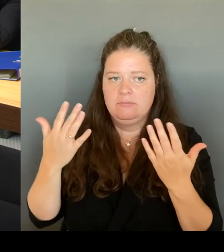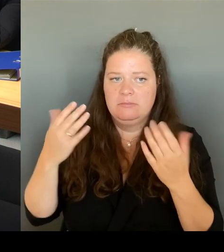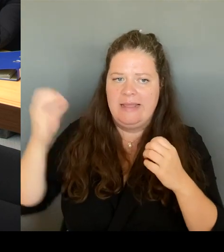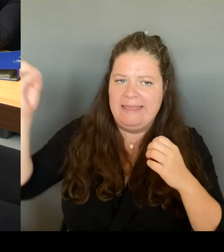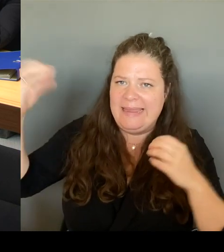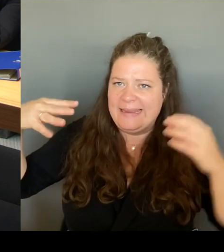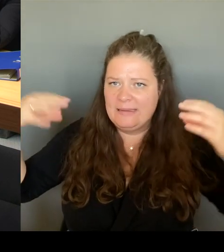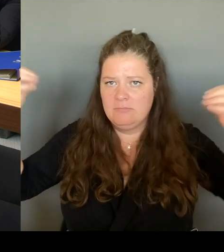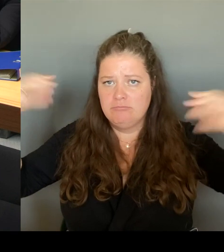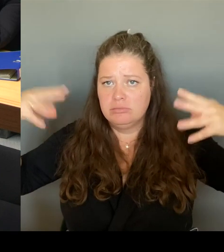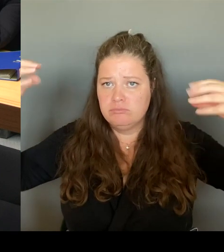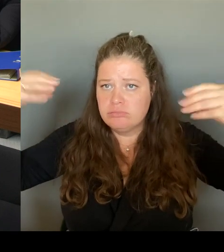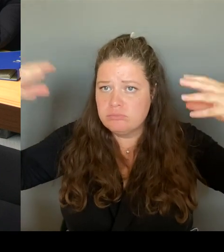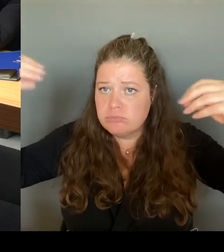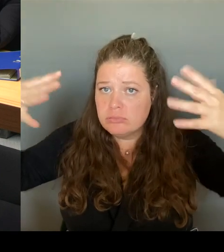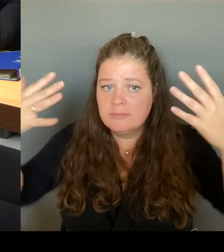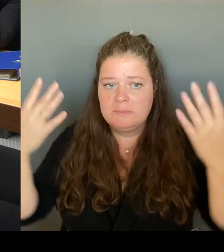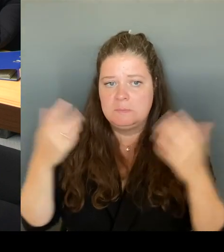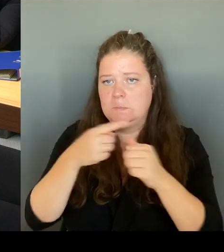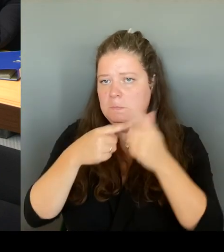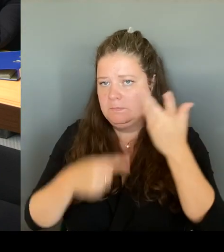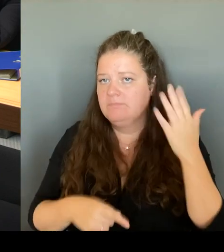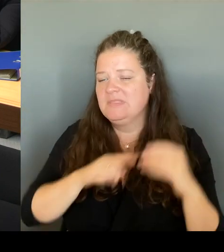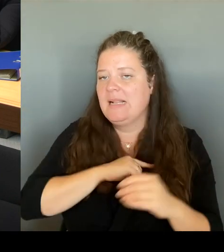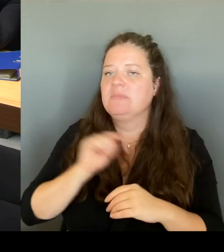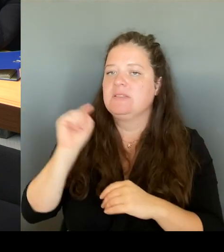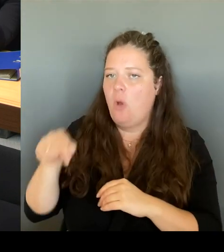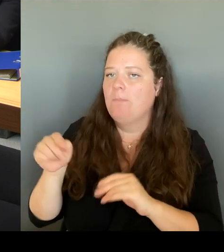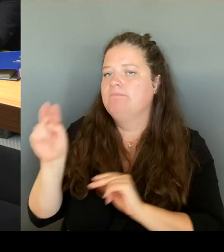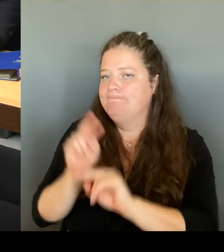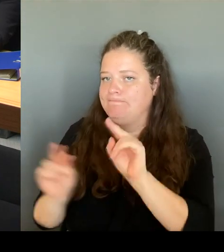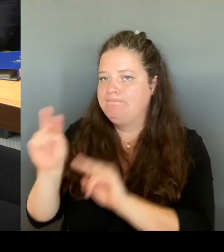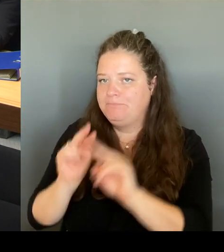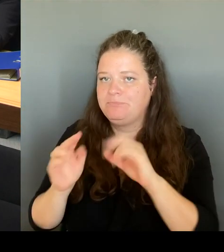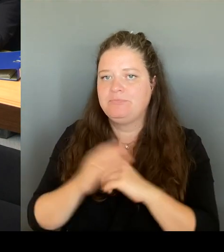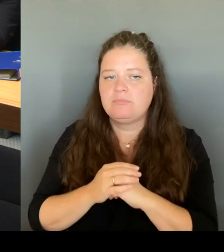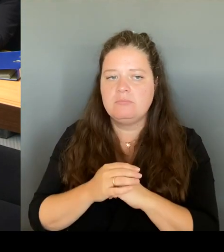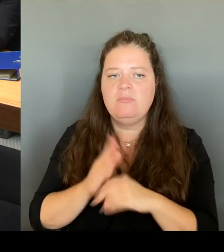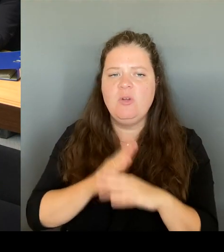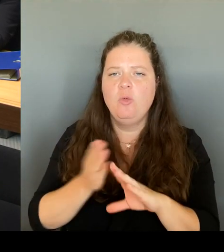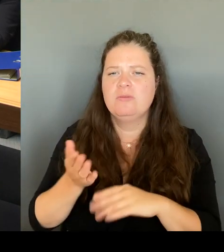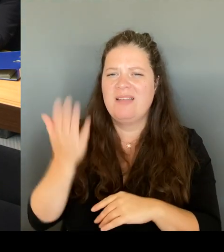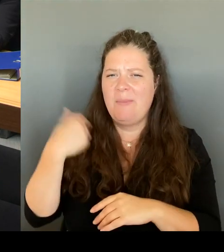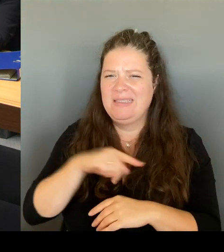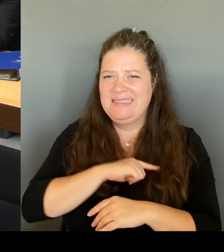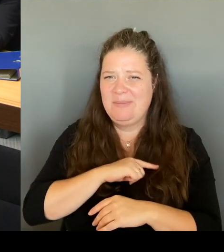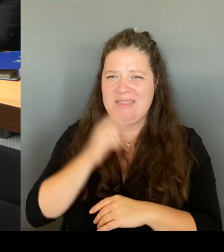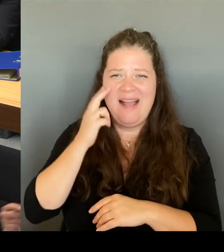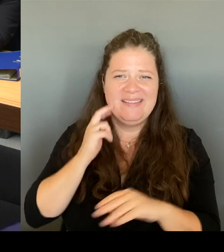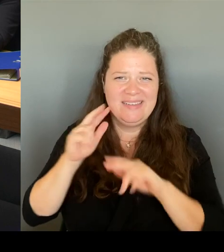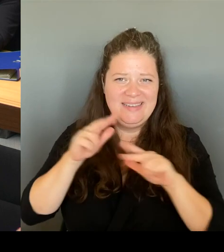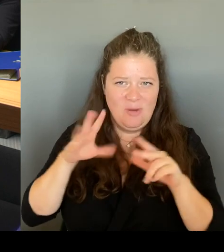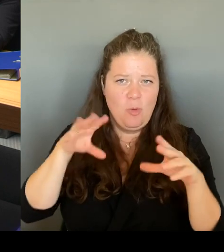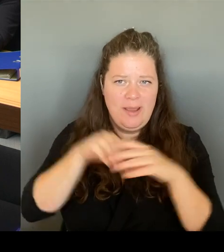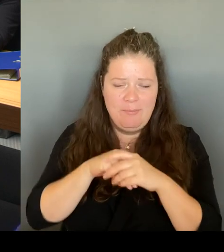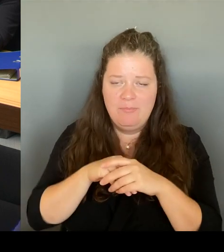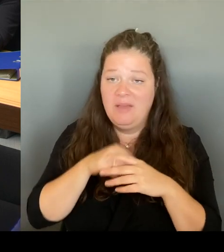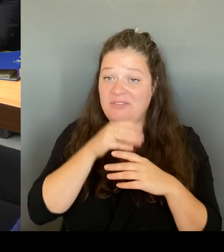im Übrigen in der alten Regierung mit Unterstützung vieler Abgeordneter, auch vor Ort, auch von Ihnen, dass wir dort